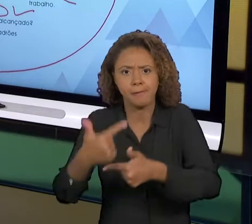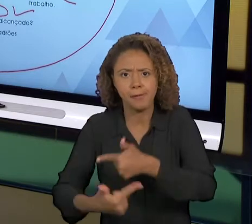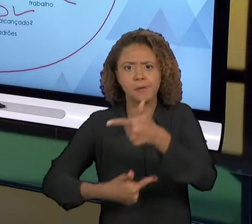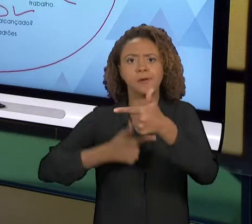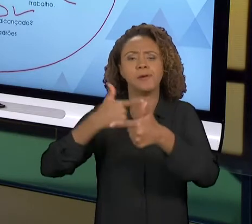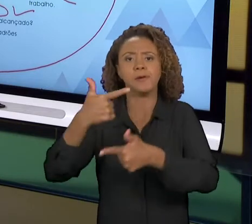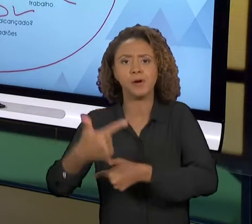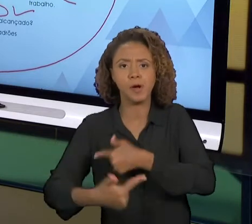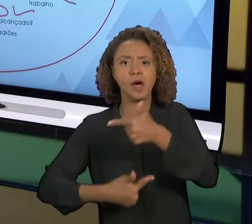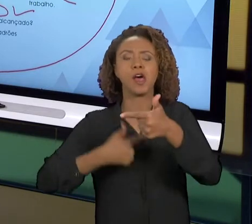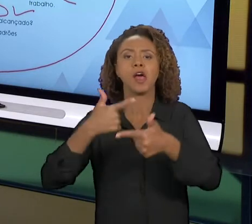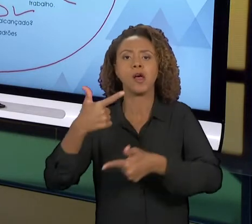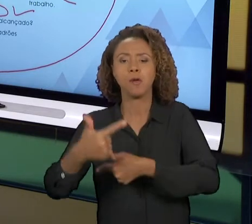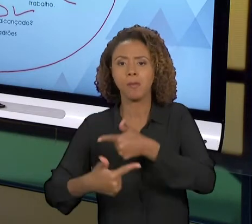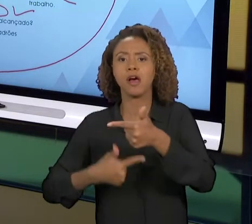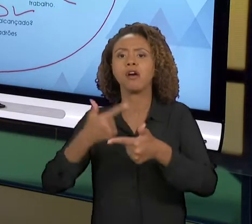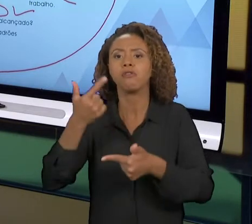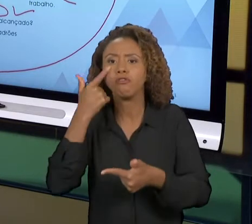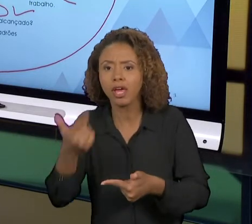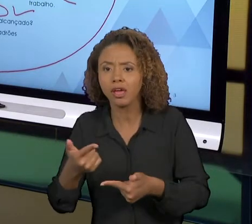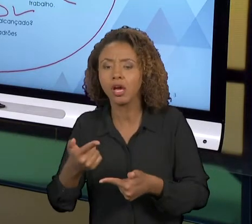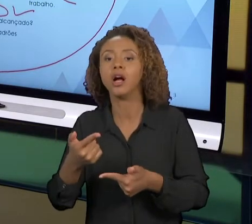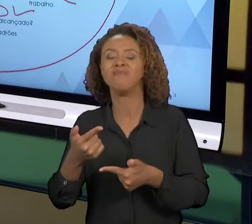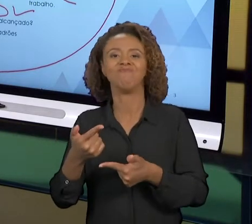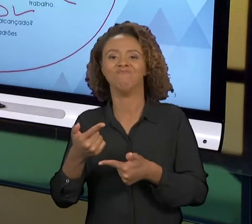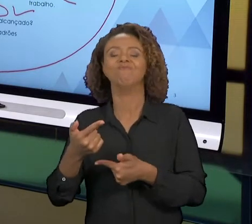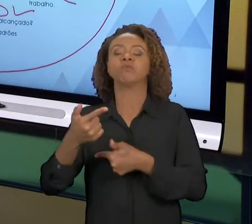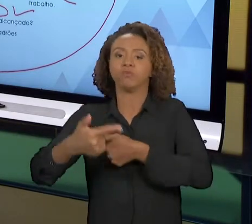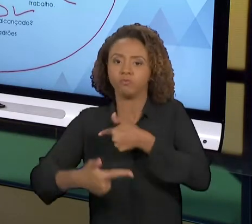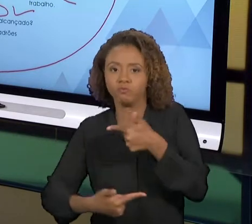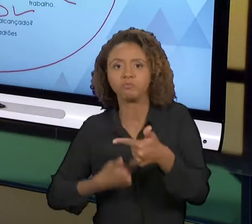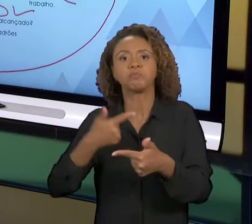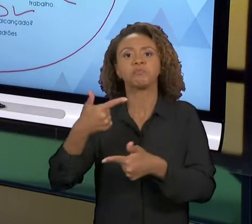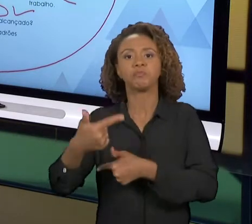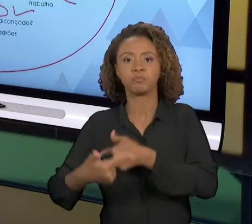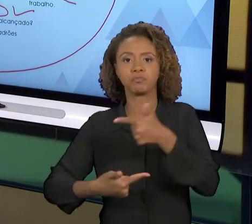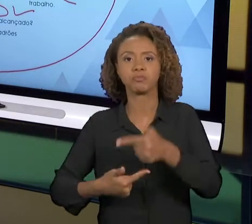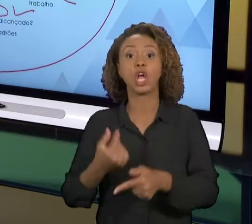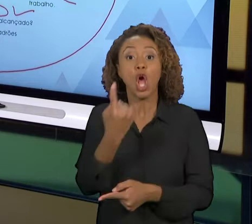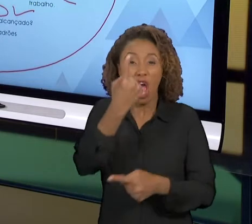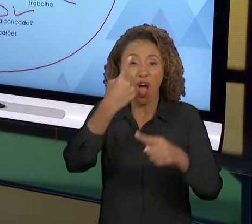PODER GIRÁ-LO NOVAMENTE. ENTÃO NÃO É A GARANTIA QUE UM GIRO DO 'PDCA' VAI TRAZER UMA MELHORIA,